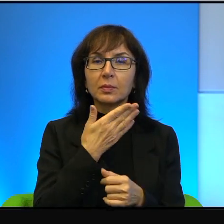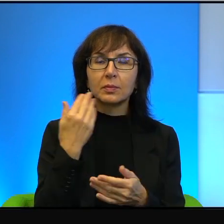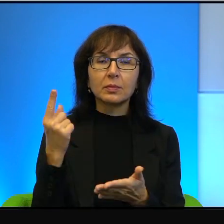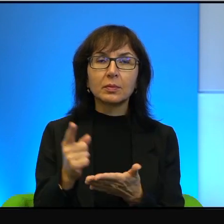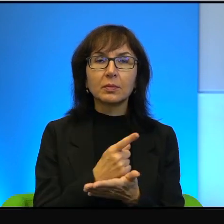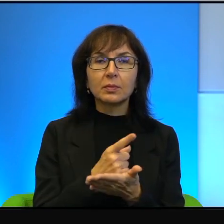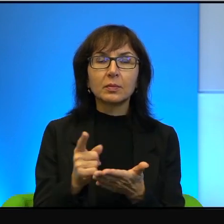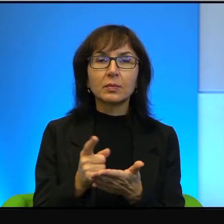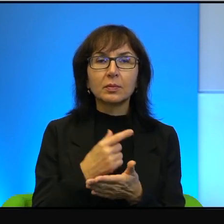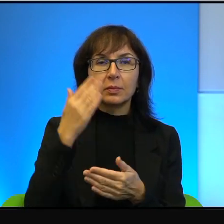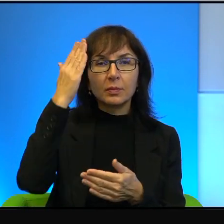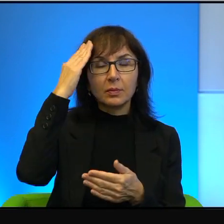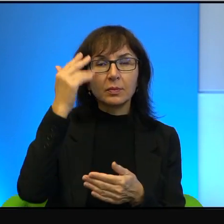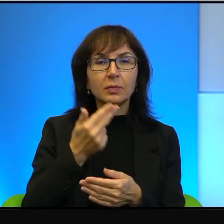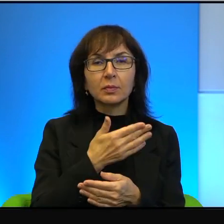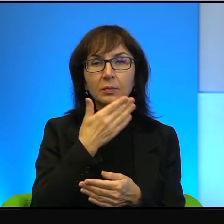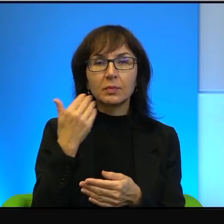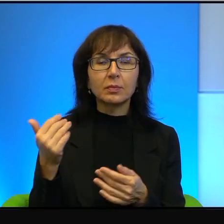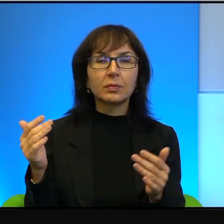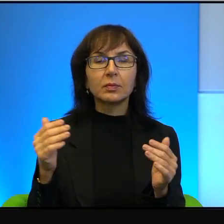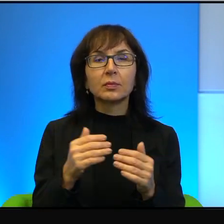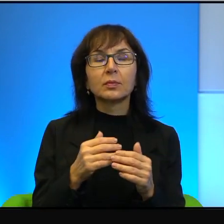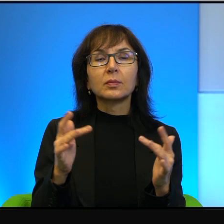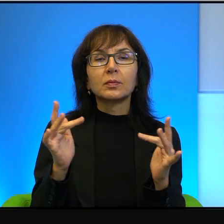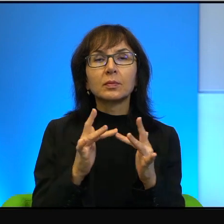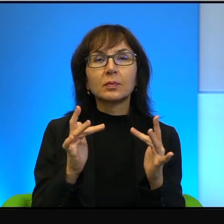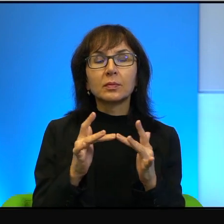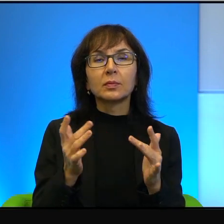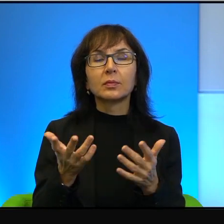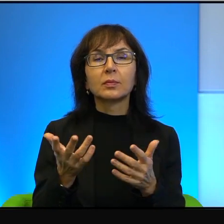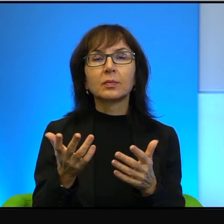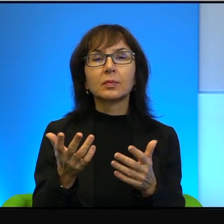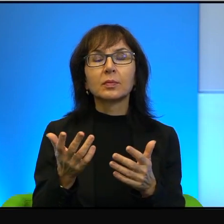to wiadomo, że się nie dogadają. Jest jeszcze jedna rzecz, o której też